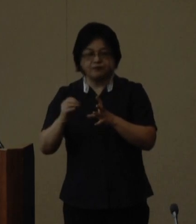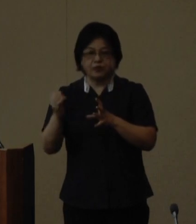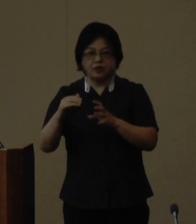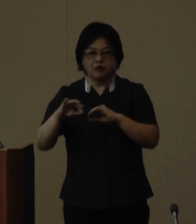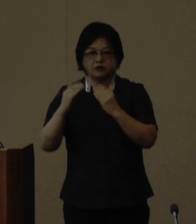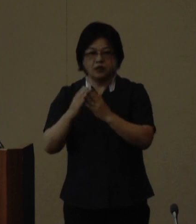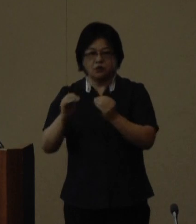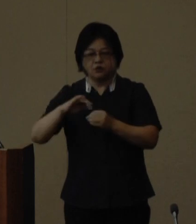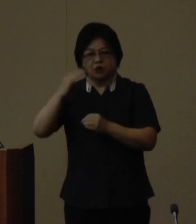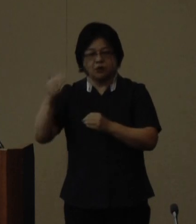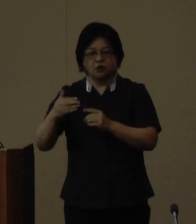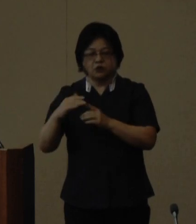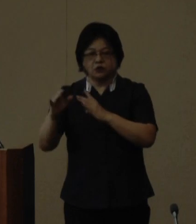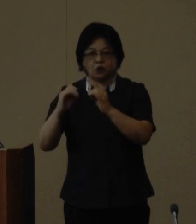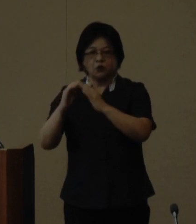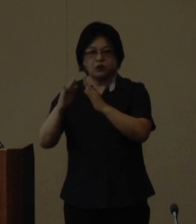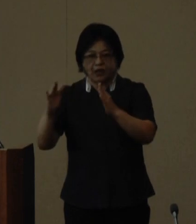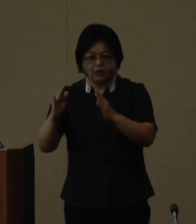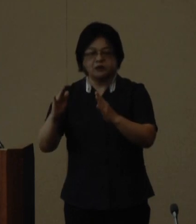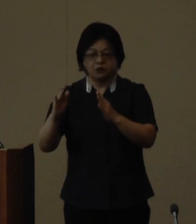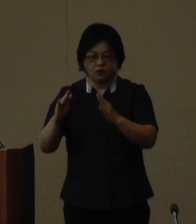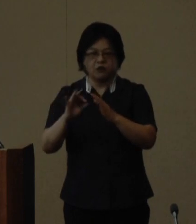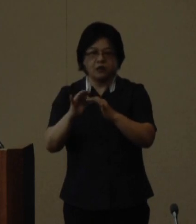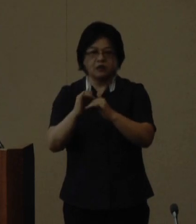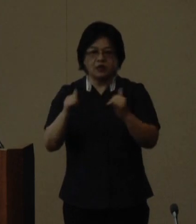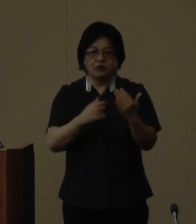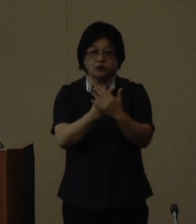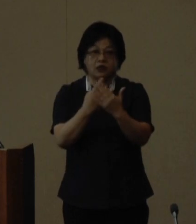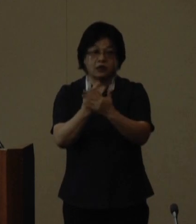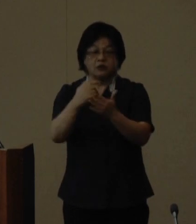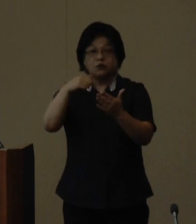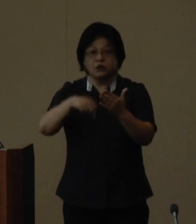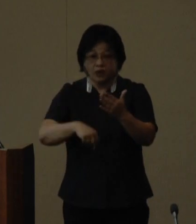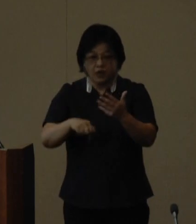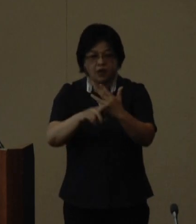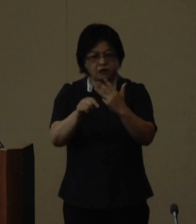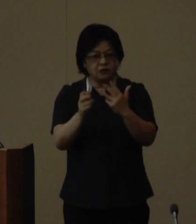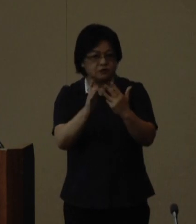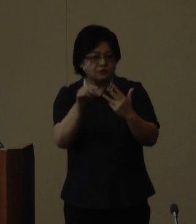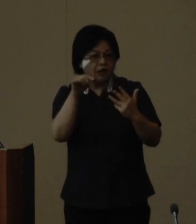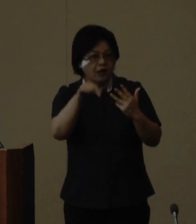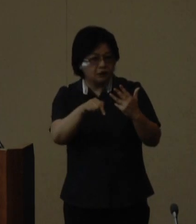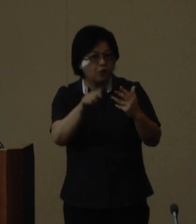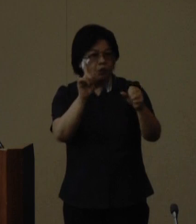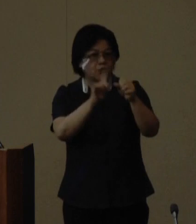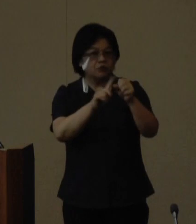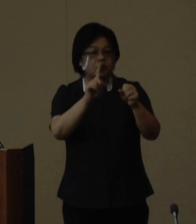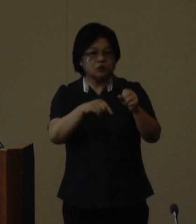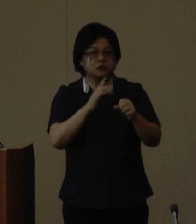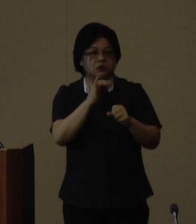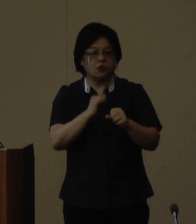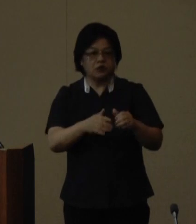協議会関係省庁の参画のもと8月 を目処に実行委員会を立ち上げ てイベント内容や